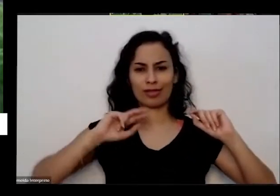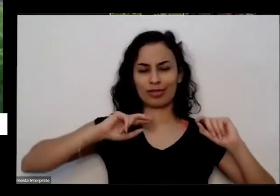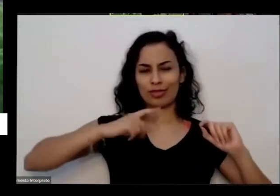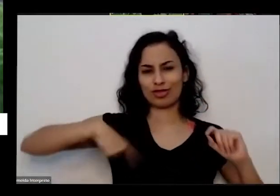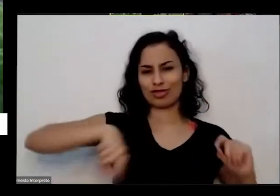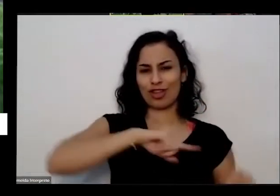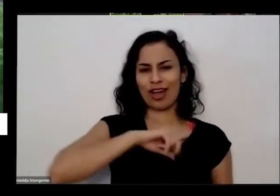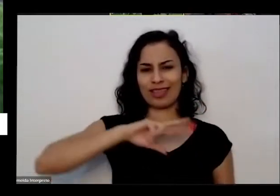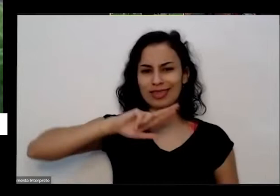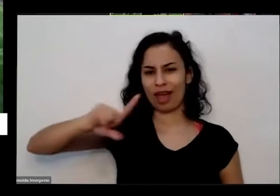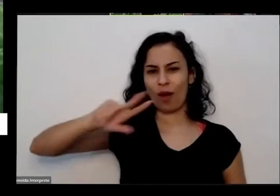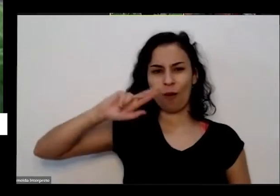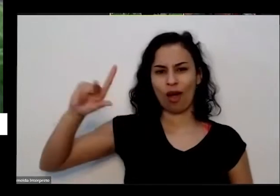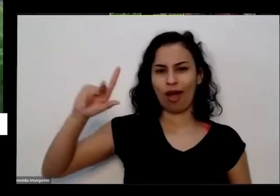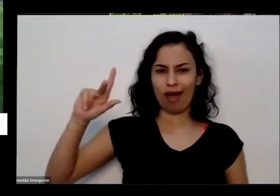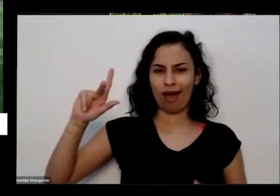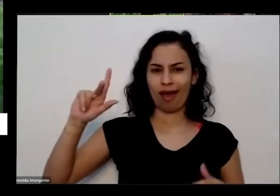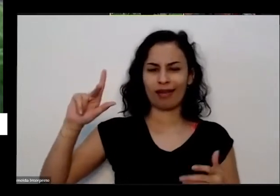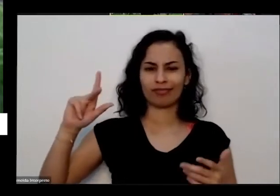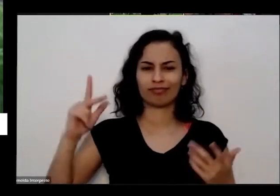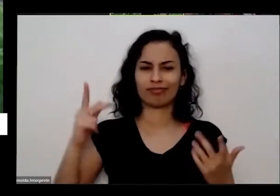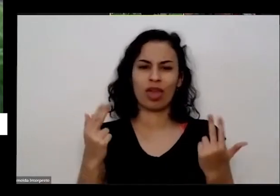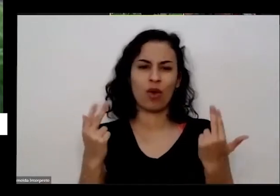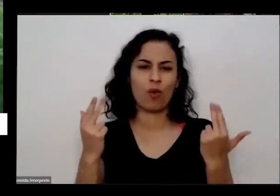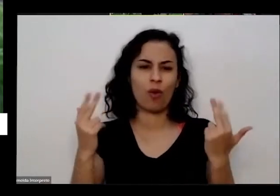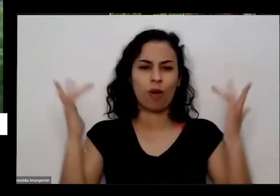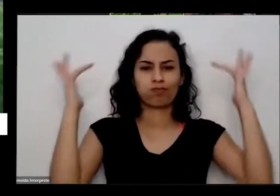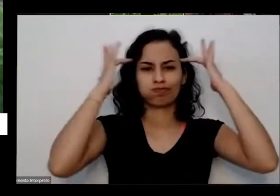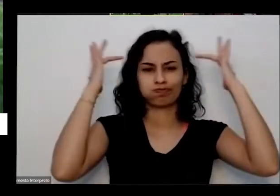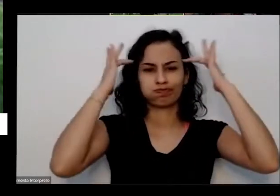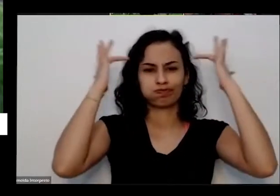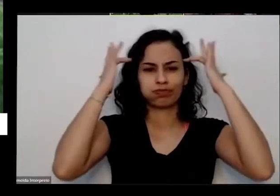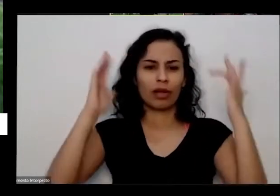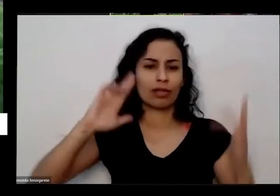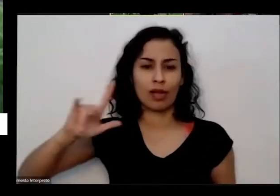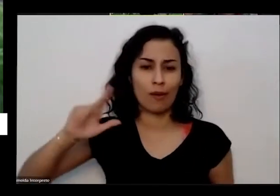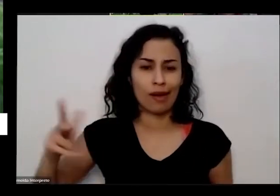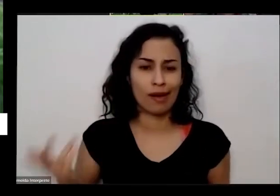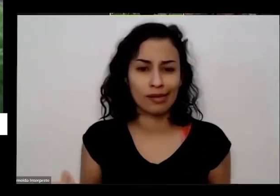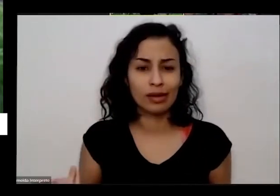a gente também faz parte da natureza e a gente tem que ter mais humildade humildade diante de